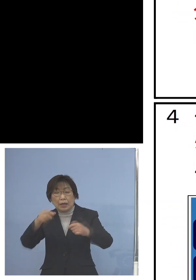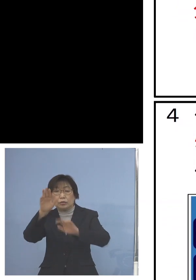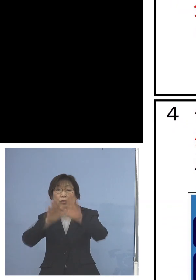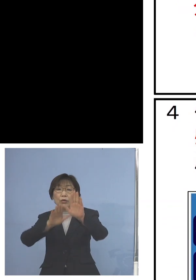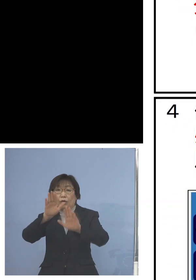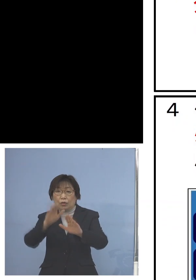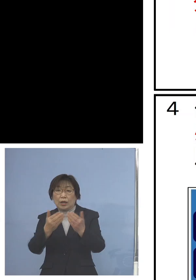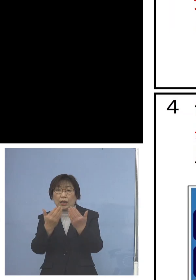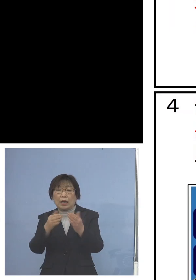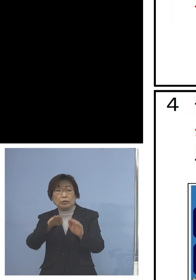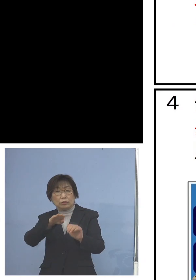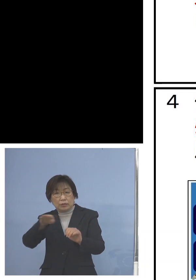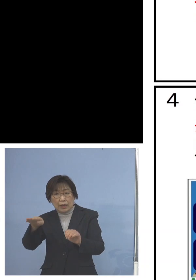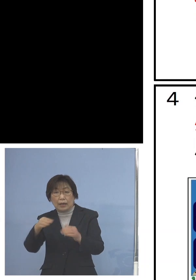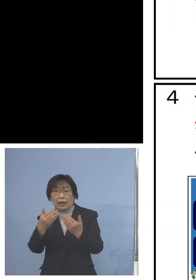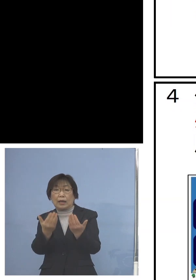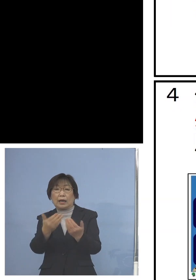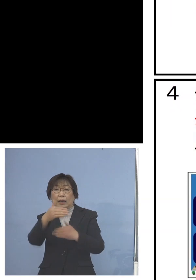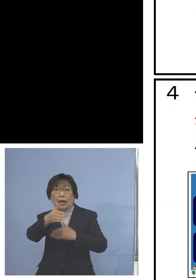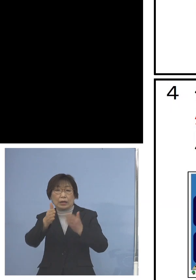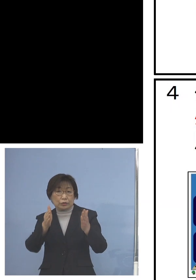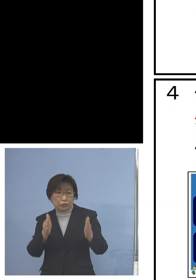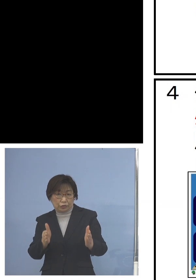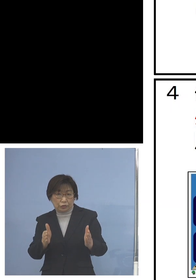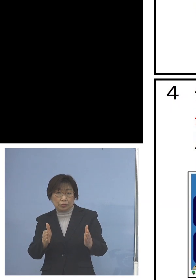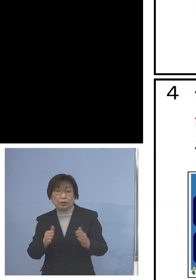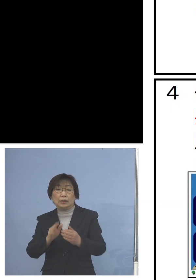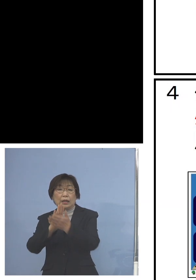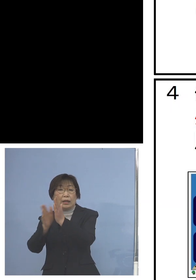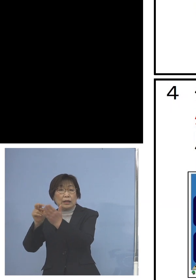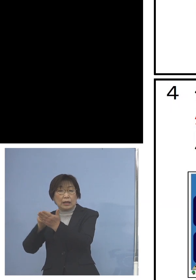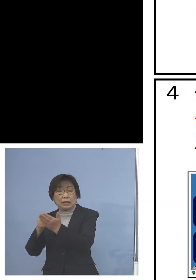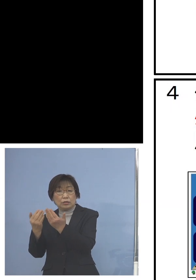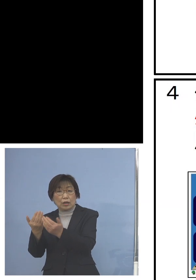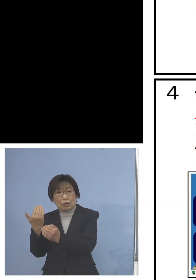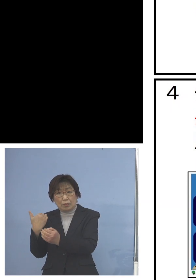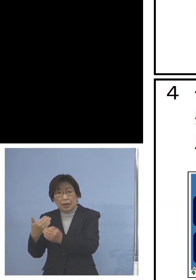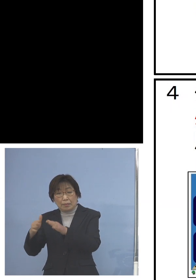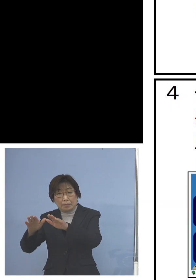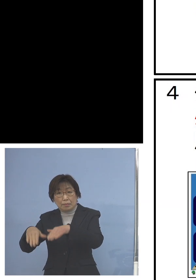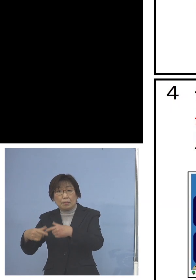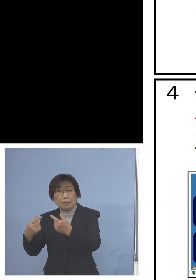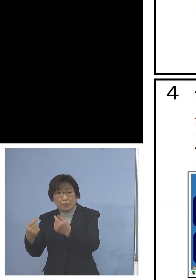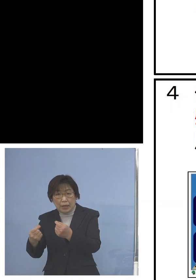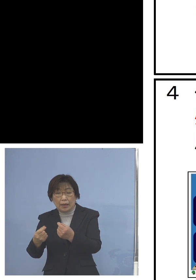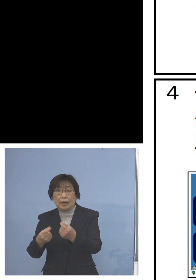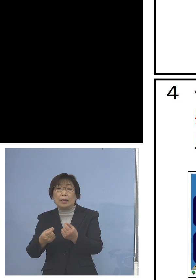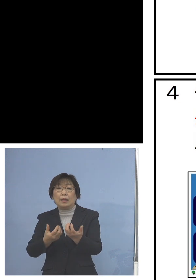あるいは県立の学校が行った 分散登校の実施